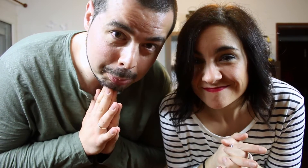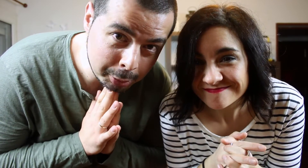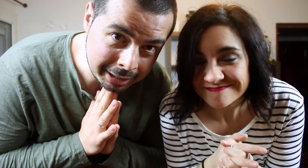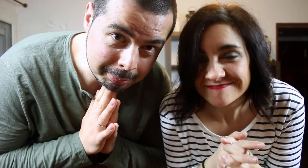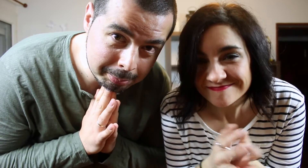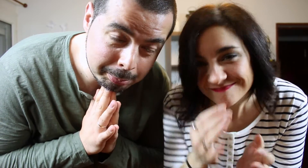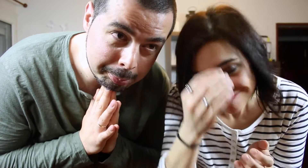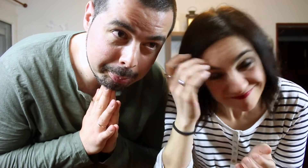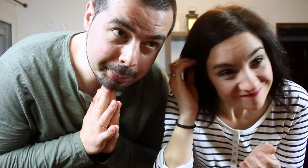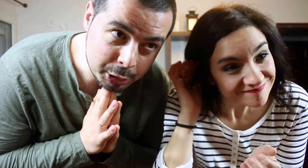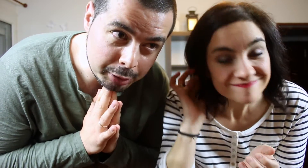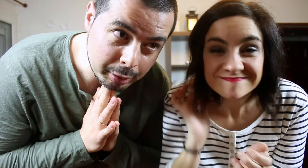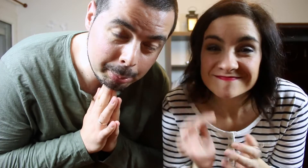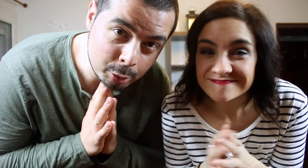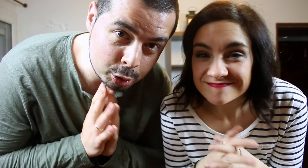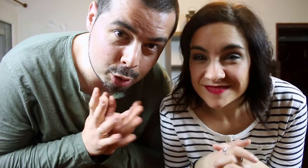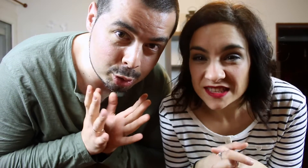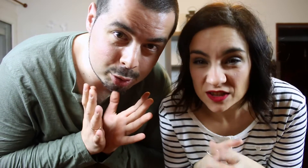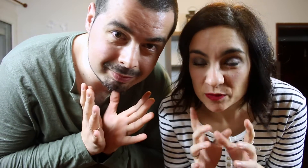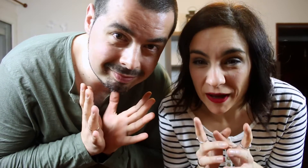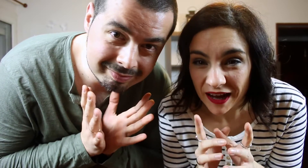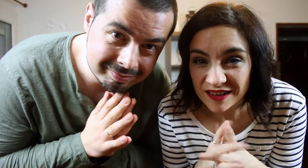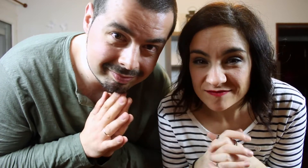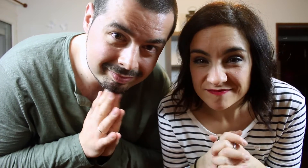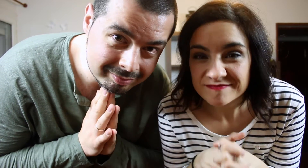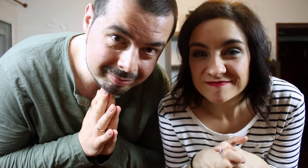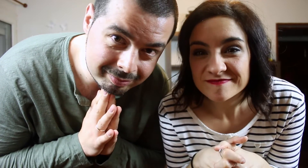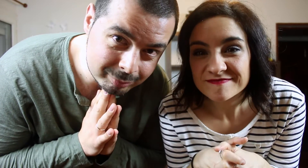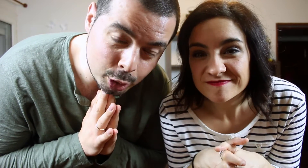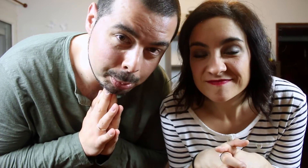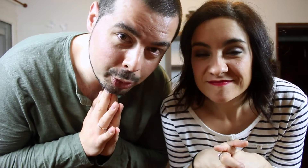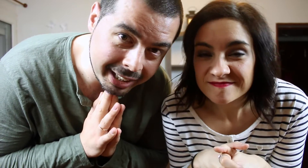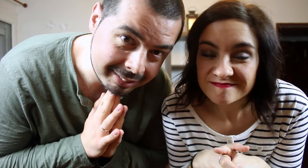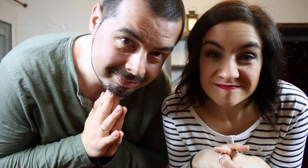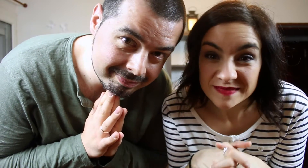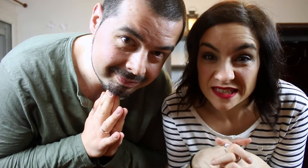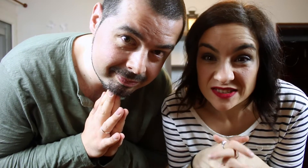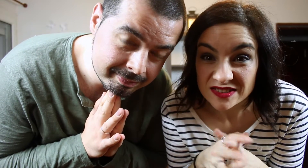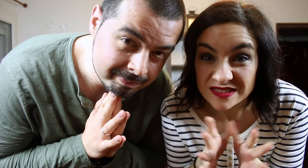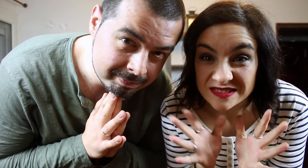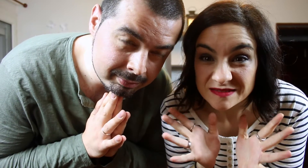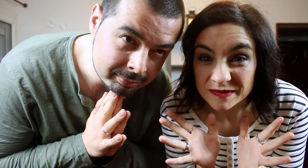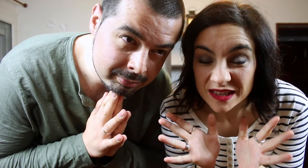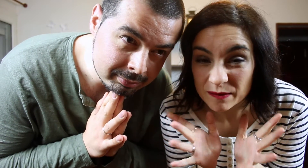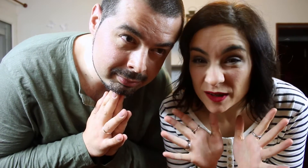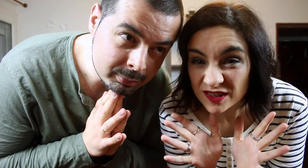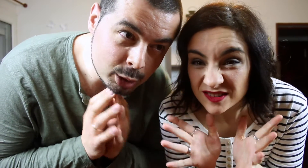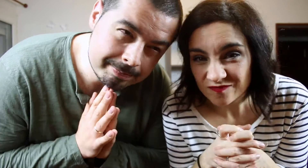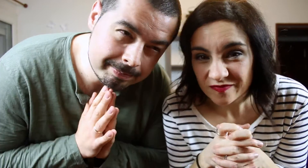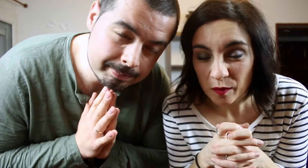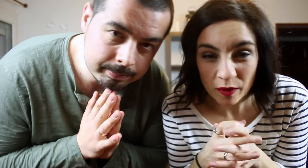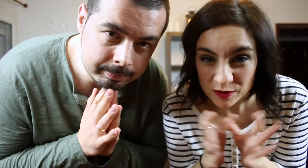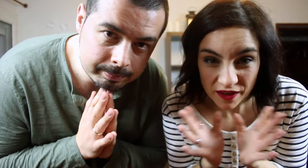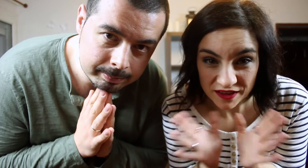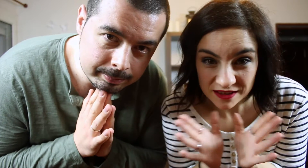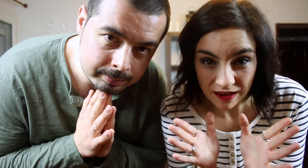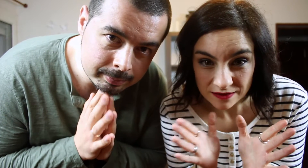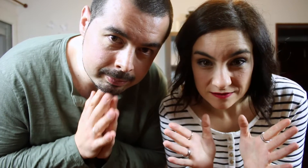Pero si fuera por nosotros... Se nos pega. No lo pondrían. En principio... no podemos hacer este TAG